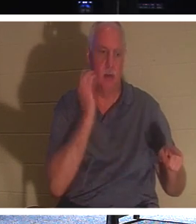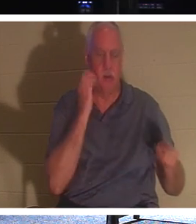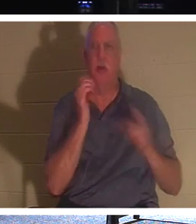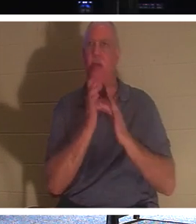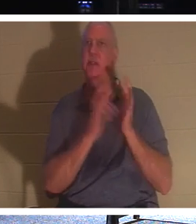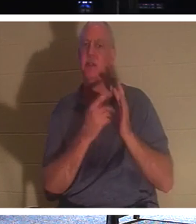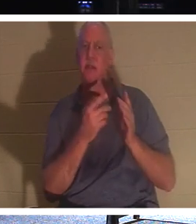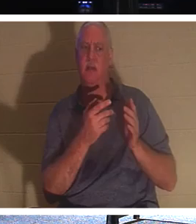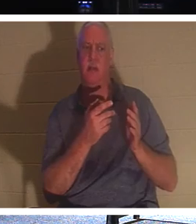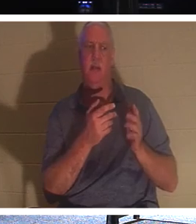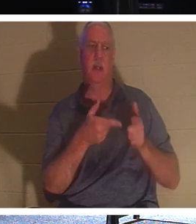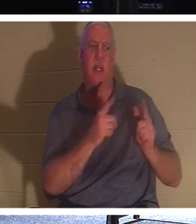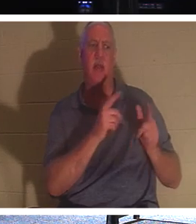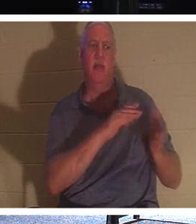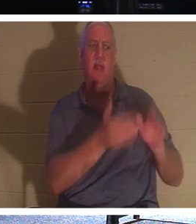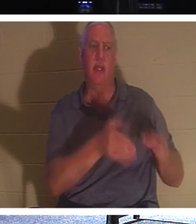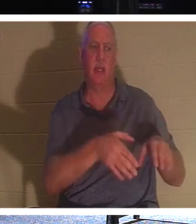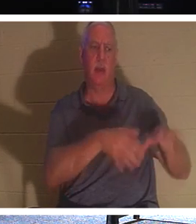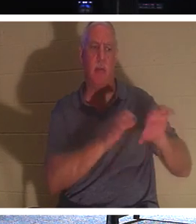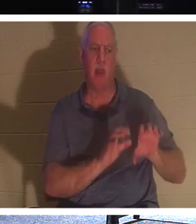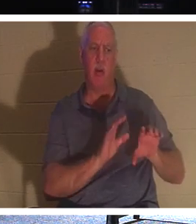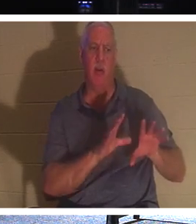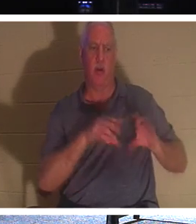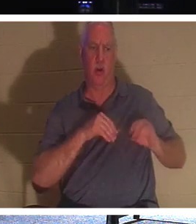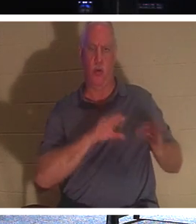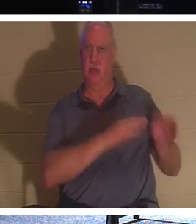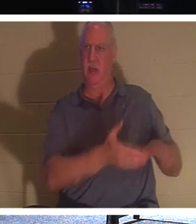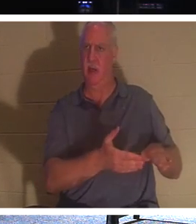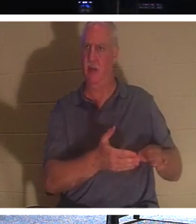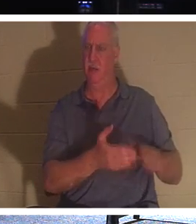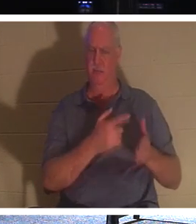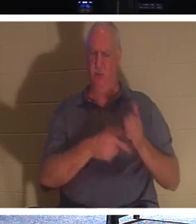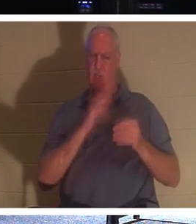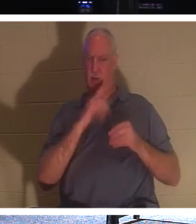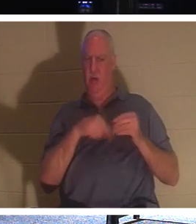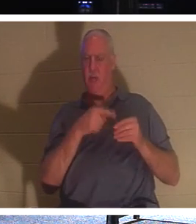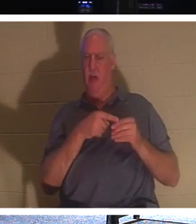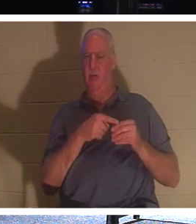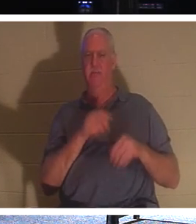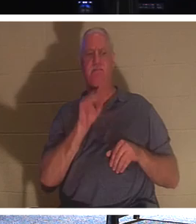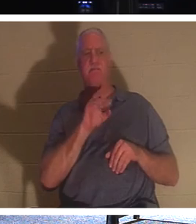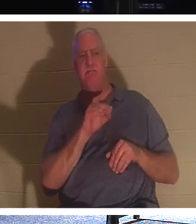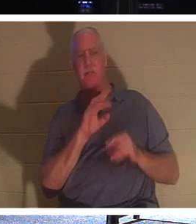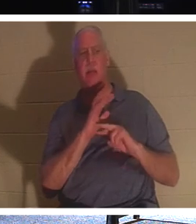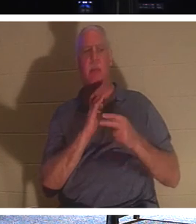begraben werden? Wovon redet er? Er sagt diesen Blick, was wirklich nötig ist: